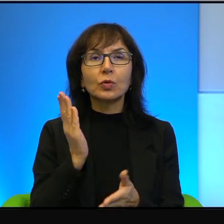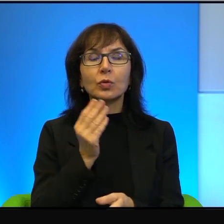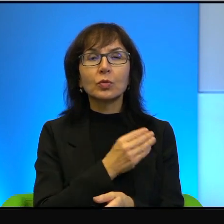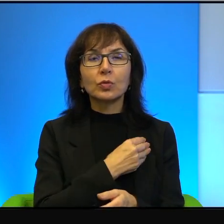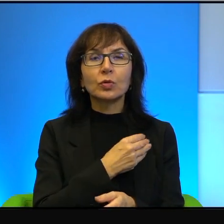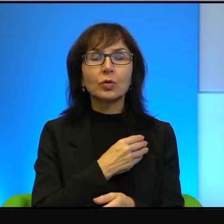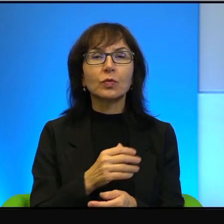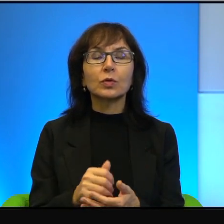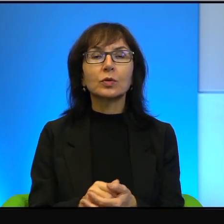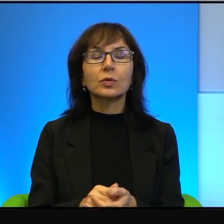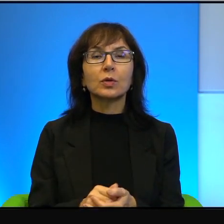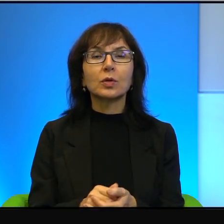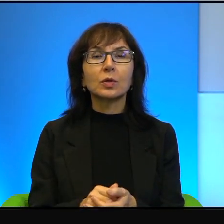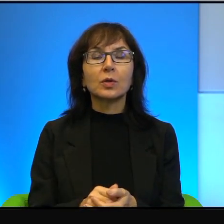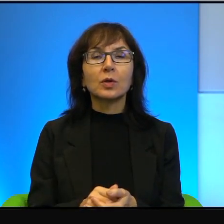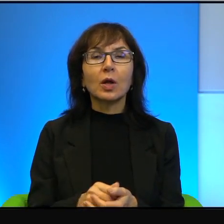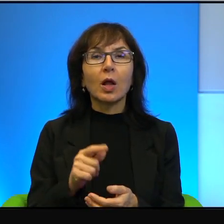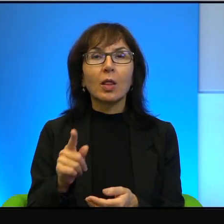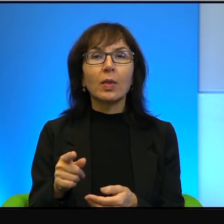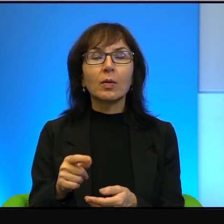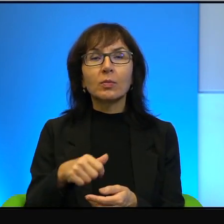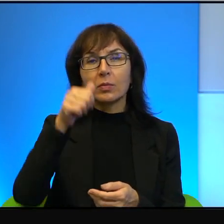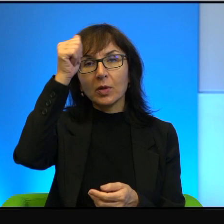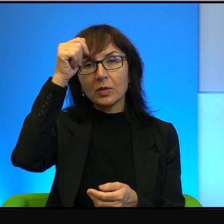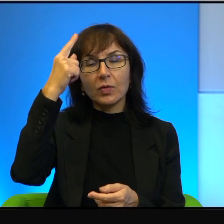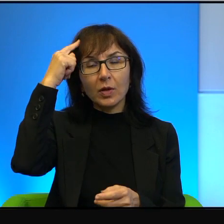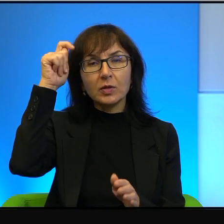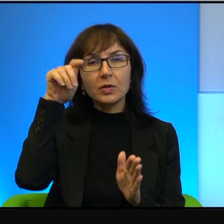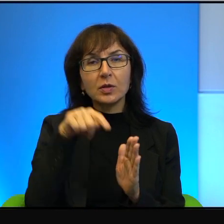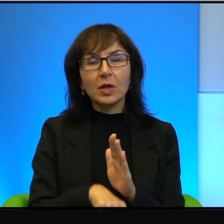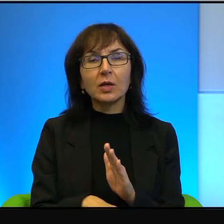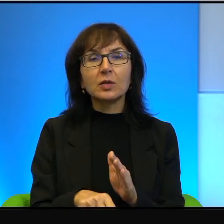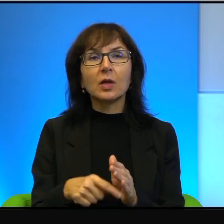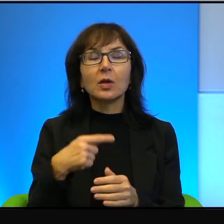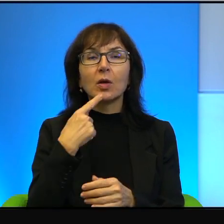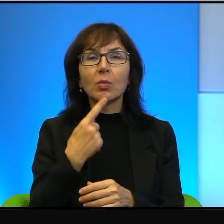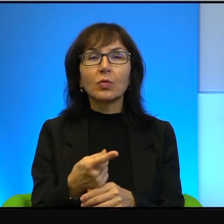A to określenie zdrajca, no to już wspomniany przeze mnie Amos Oz opowiadał